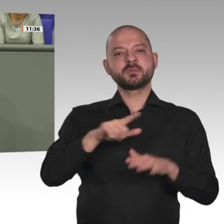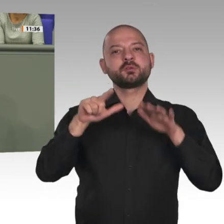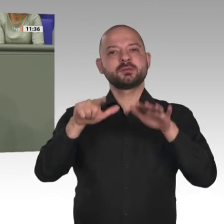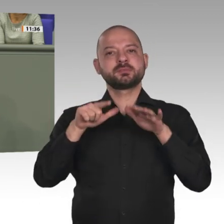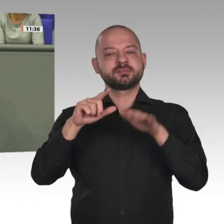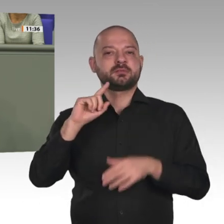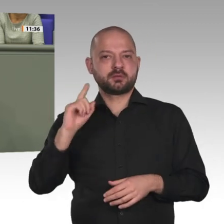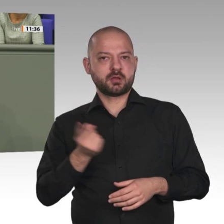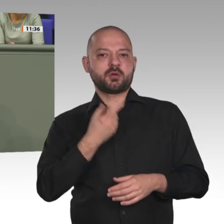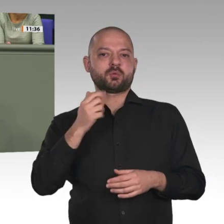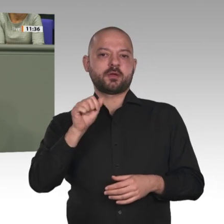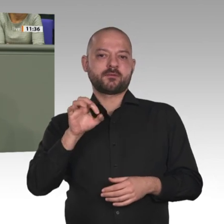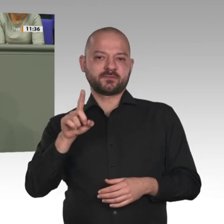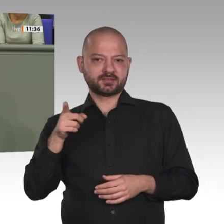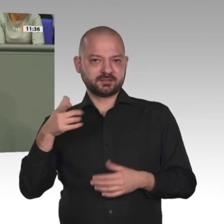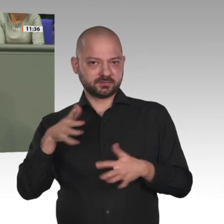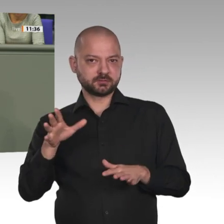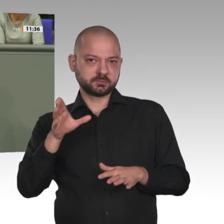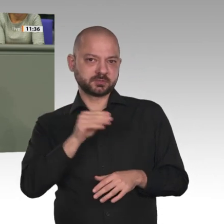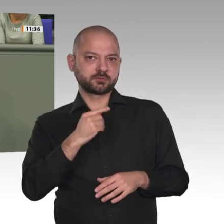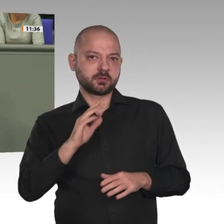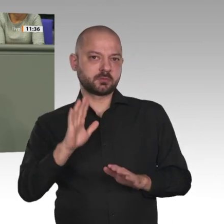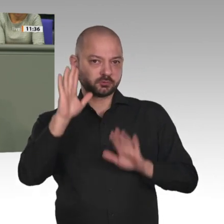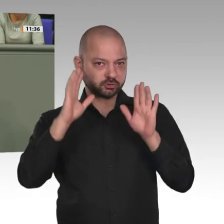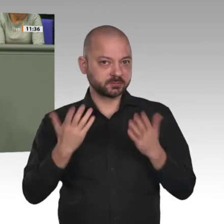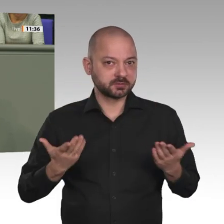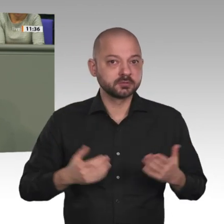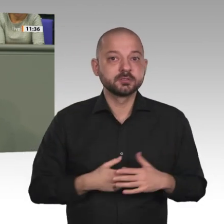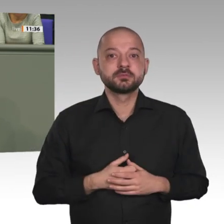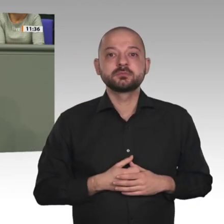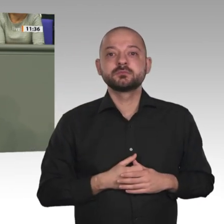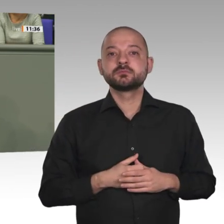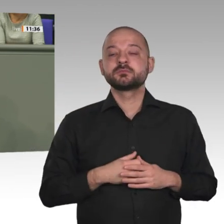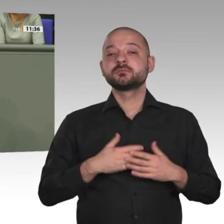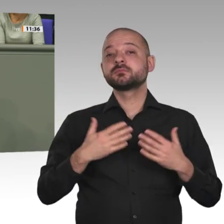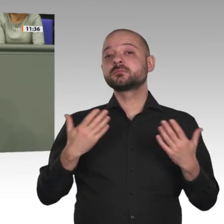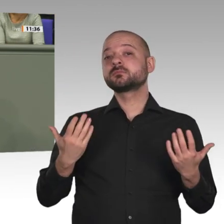leicht. Deswegen prüfen wir jede Verlängerung auch eines bereits mehrere Jahre laufenden